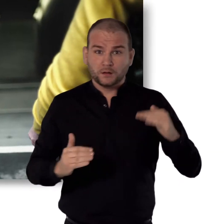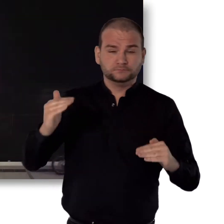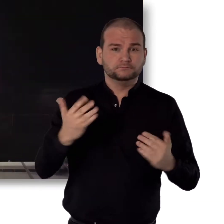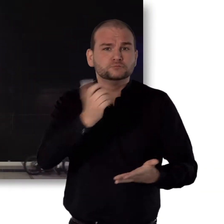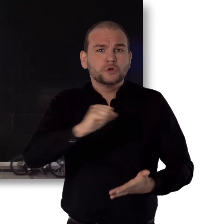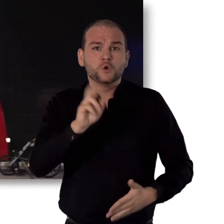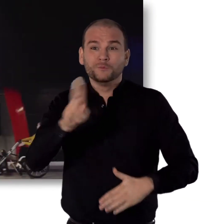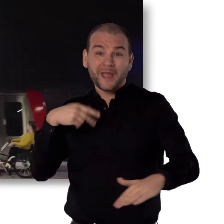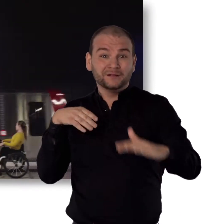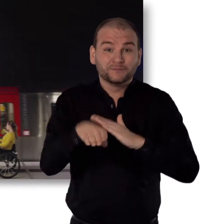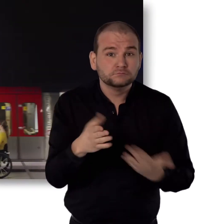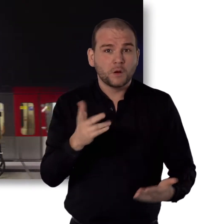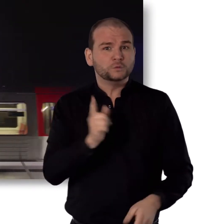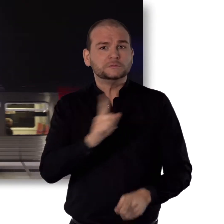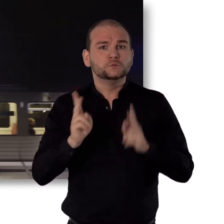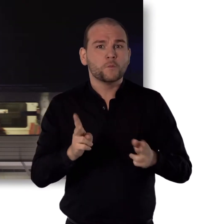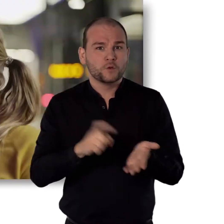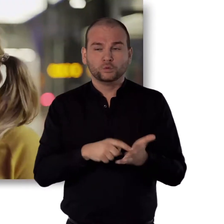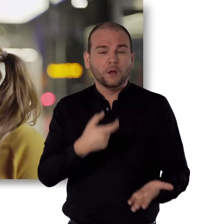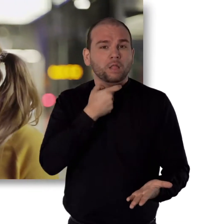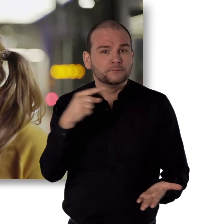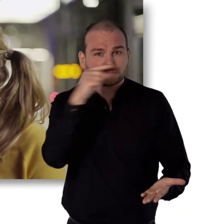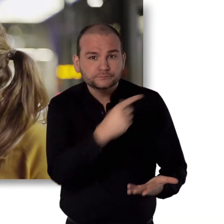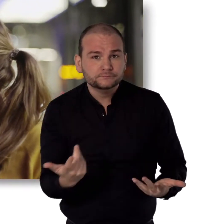Noch schnell die nächste U-Bahn erwischen. Nicht für jeden normal.